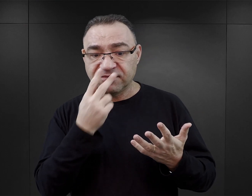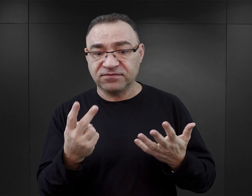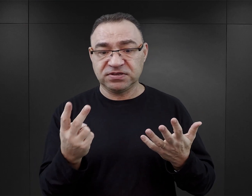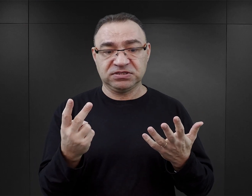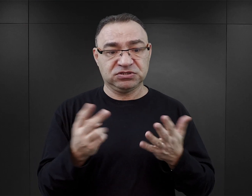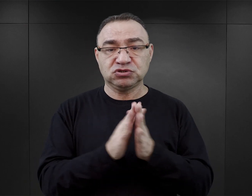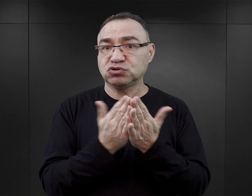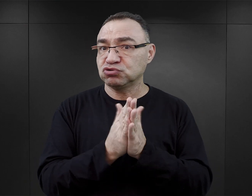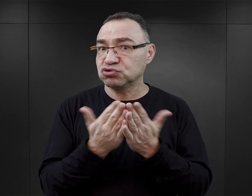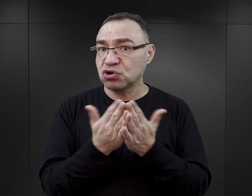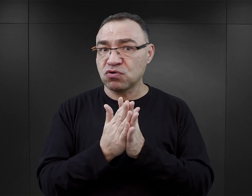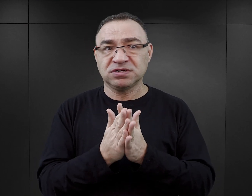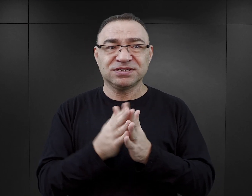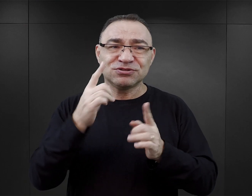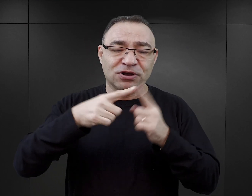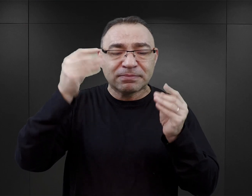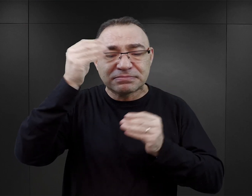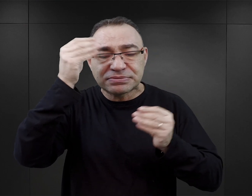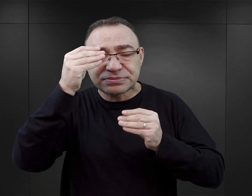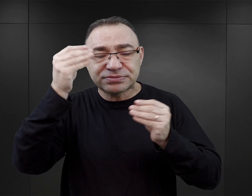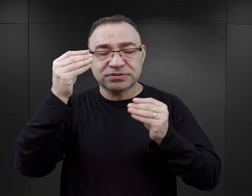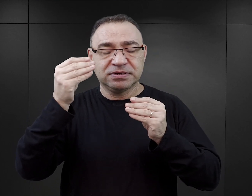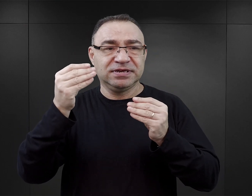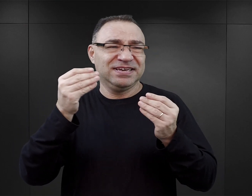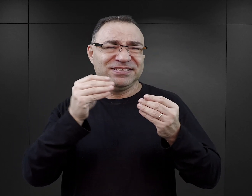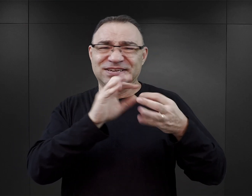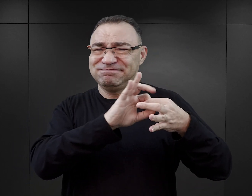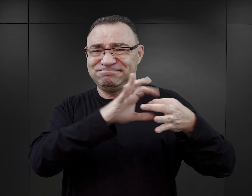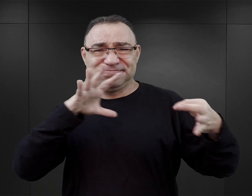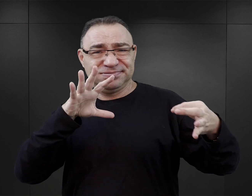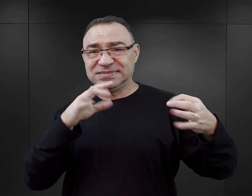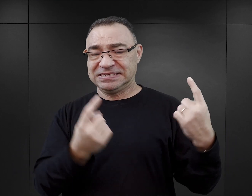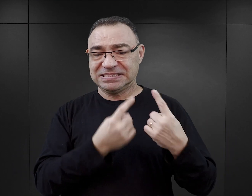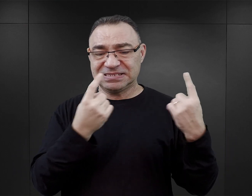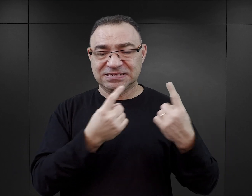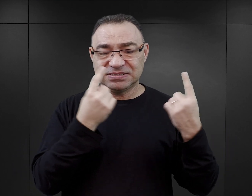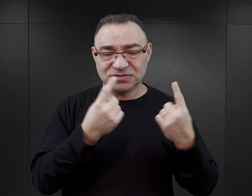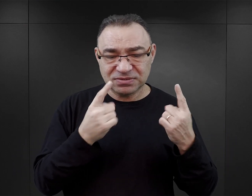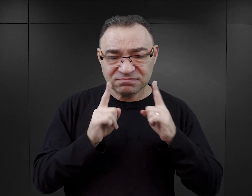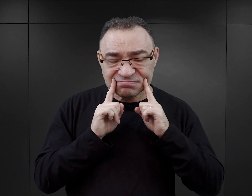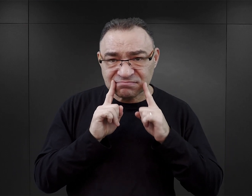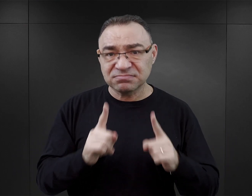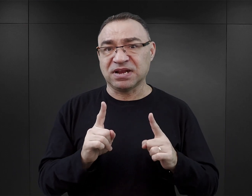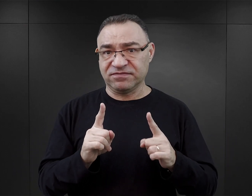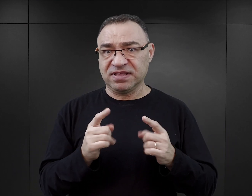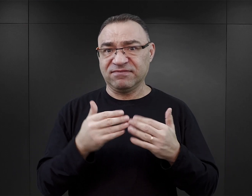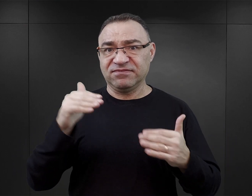tych książek fikcyjnych, pisanych w zupełnym oderwaniu od tego właśnie żywego doświadczenia, jest coraz więcej.